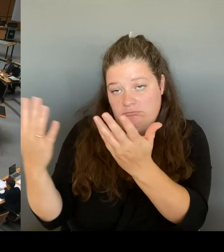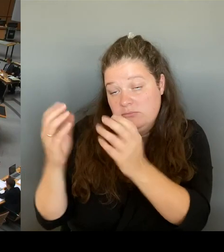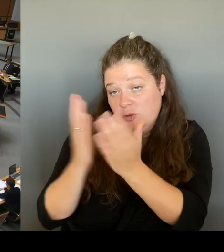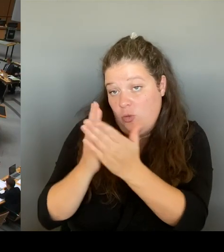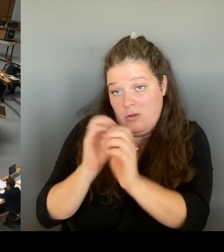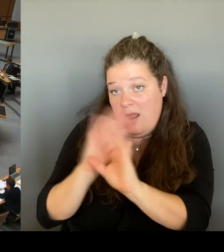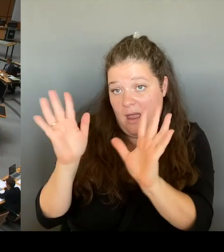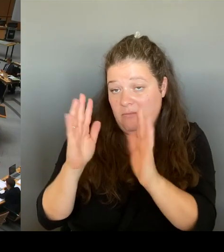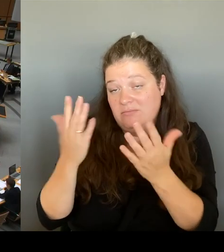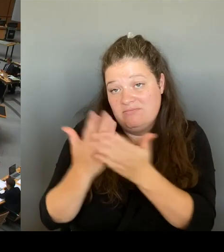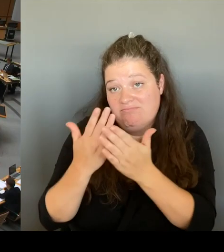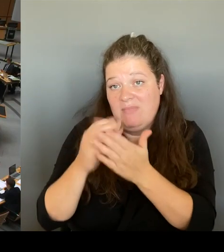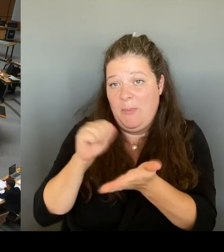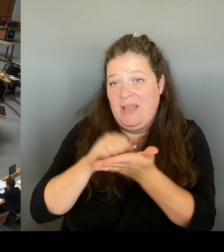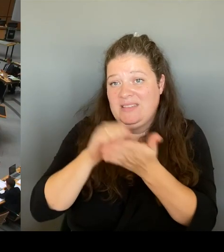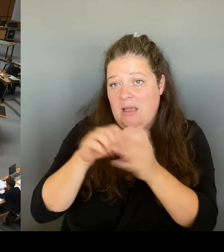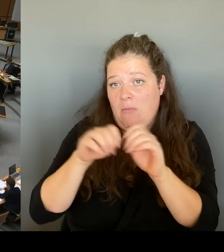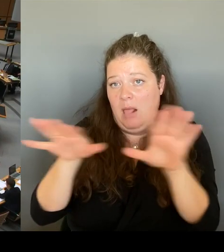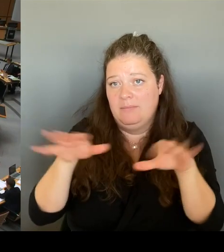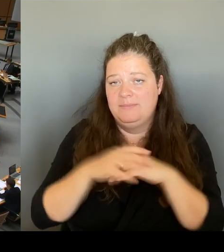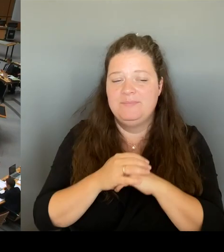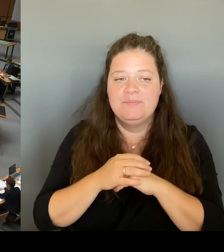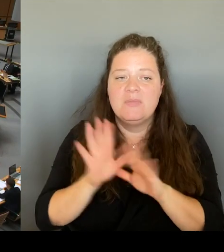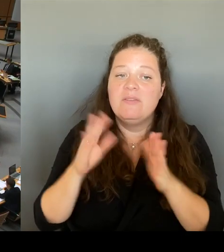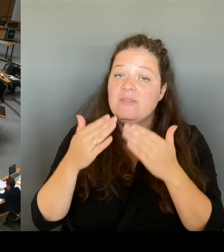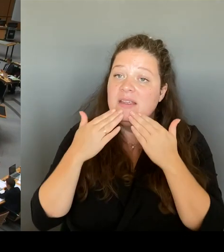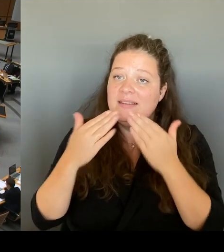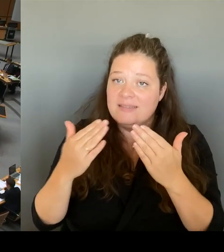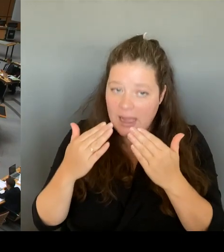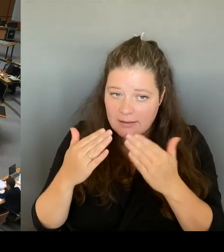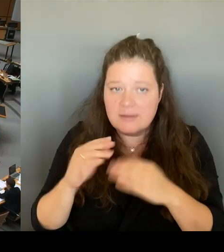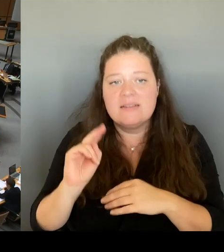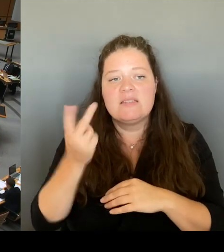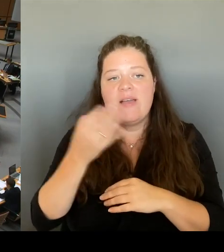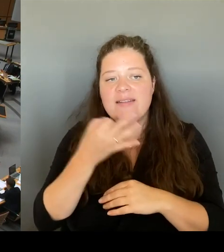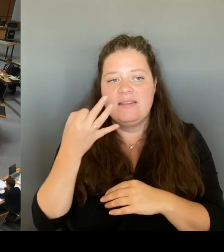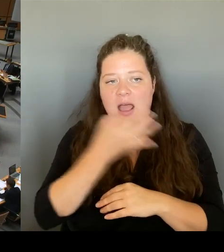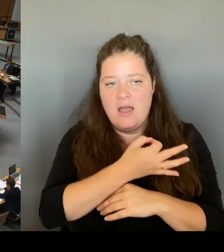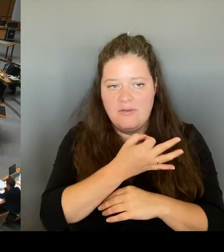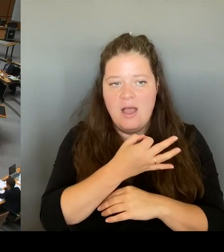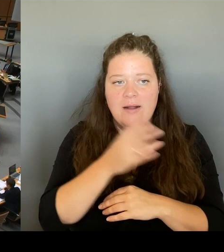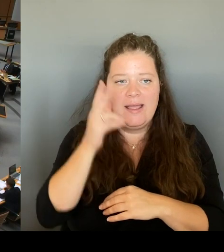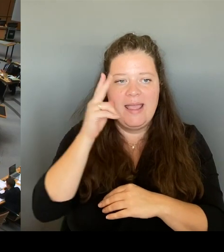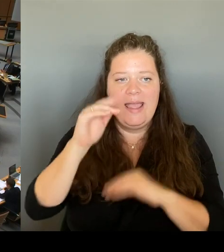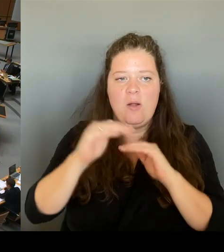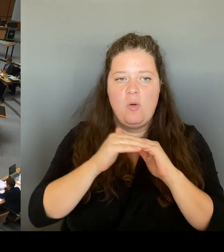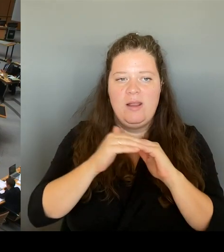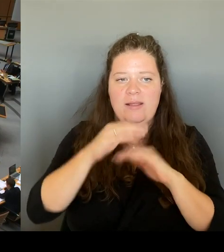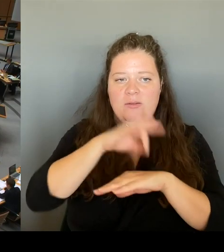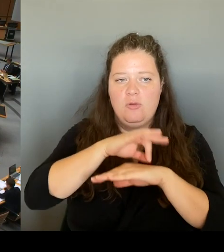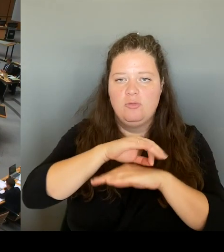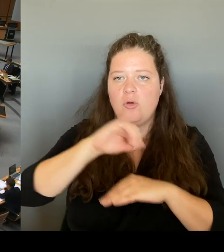Juhnke von der CDU-Fraktion am schnellsten eingedrückt. Bitte schön.(Rednerwechsel) Ja, vielen Dank, Herr Präsident. Herr Senator. Mich würde interessieren, welche Reaktion